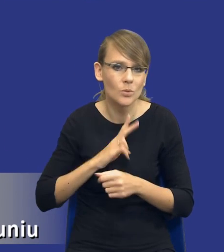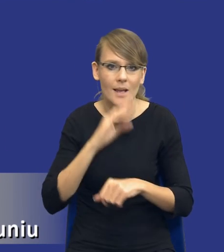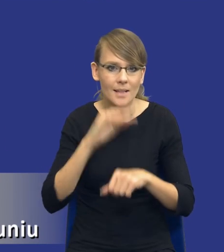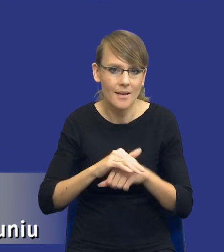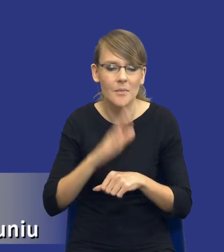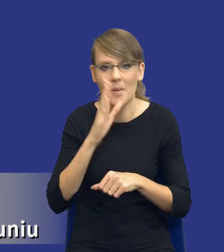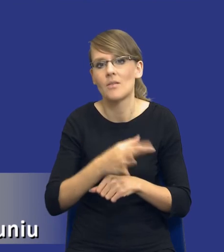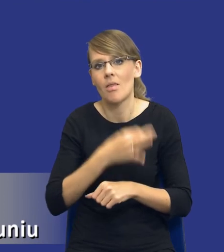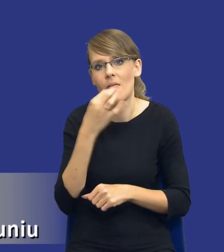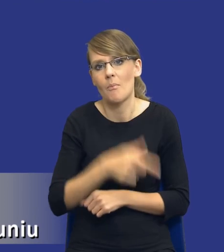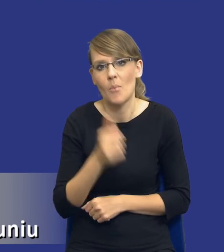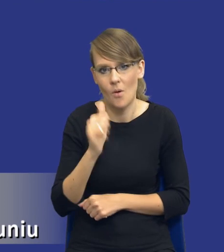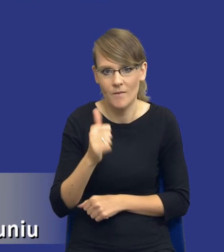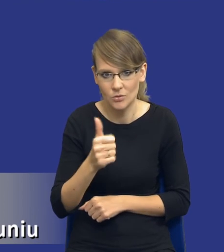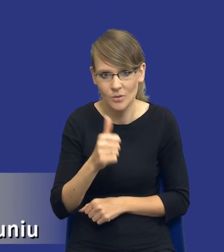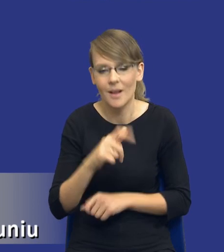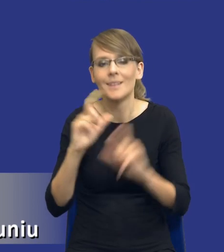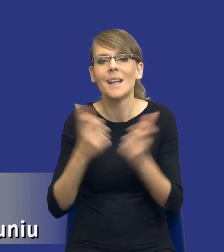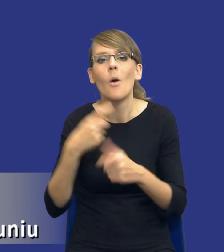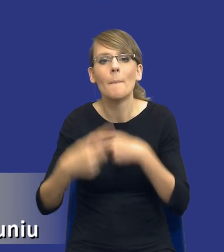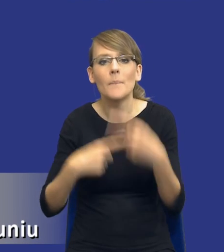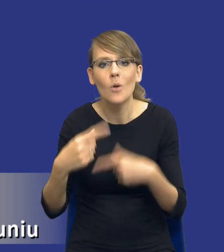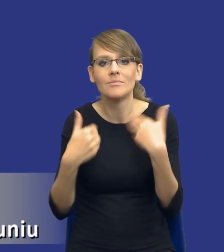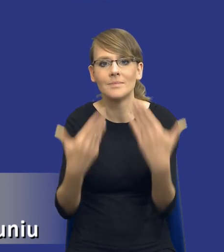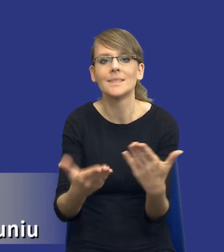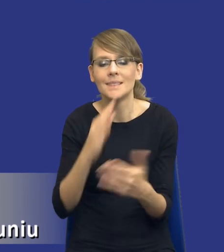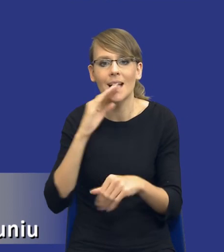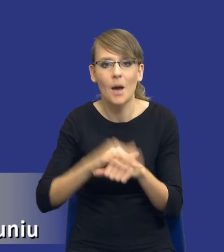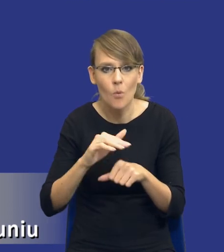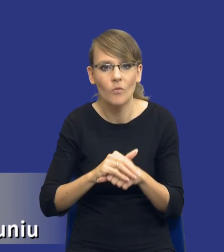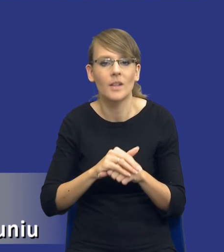i całego procesu udzielania zamówień publicznych.